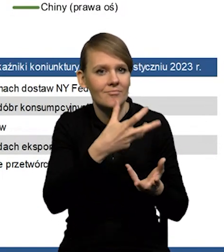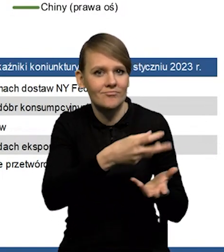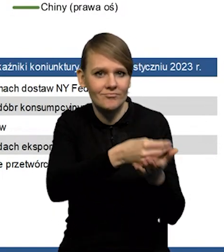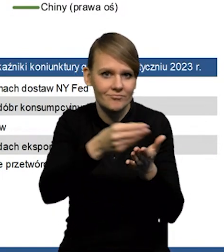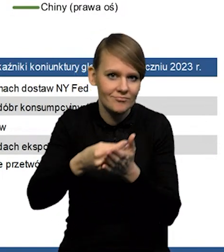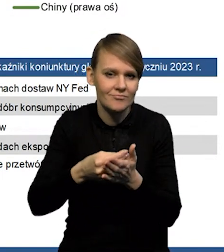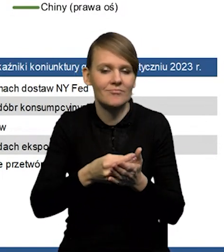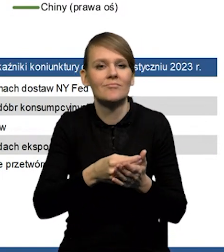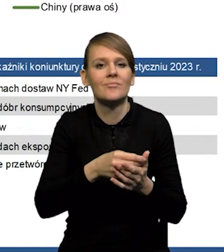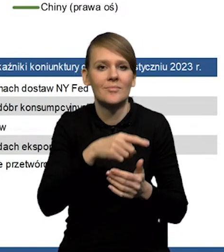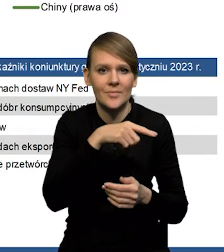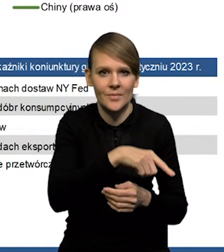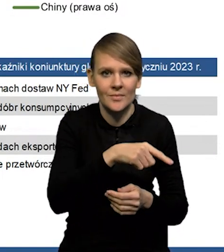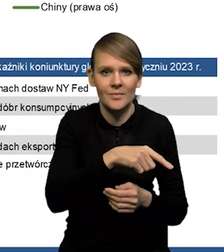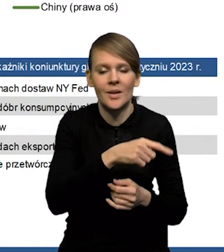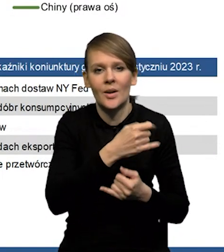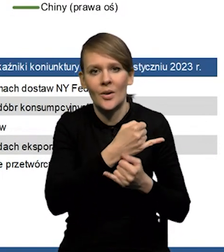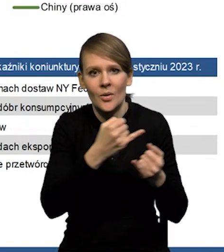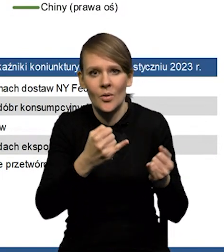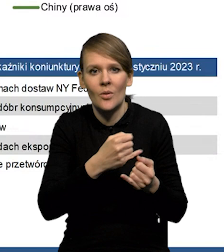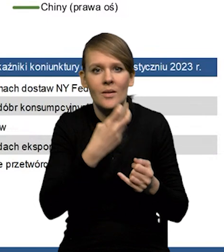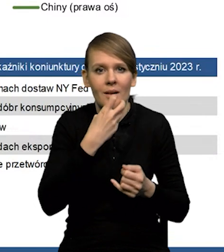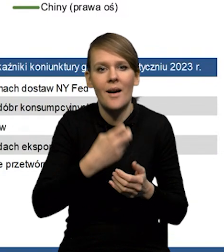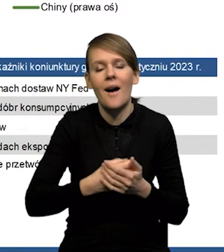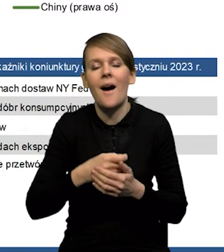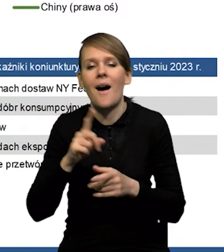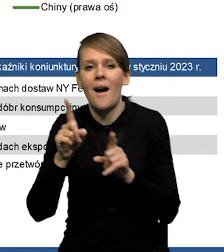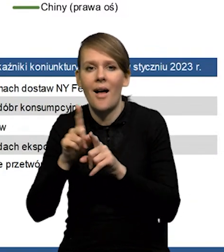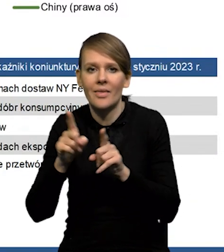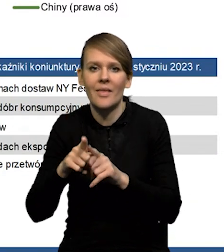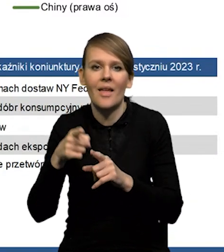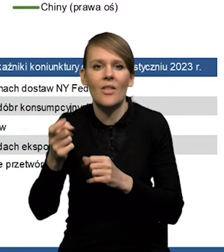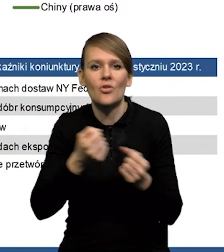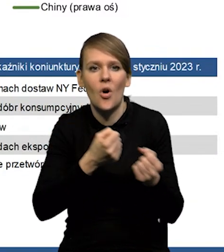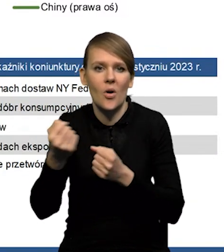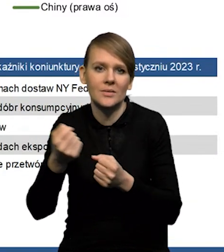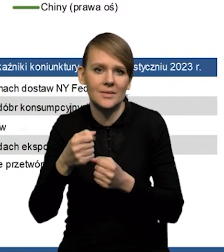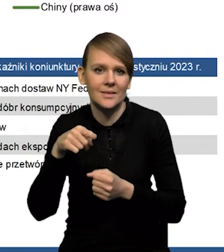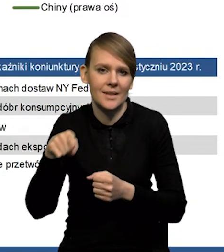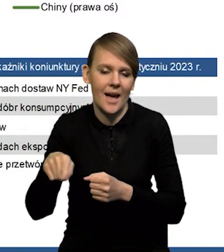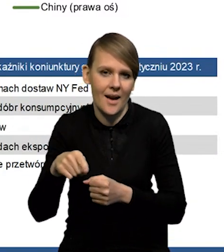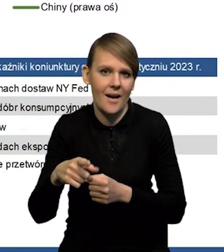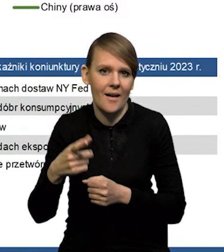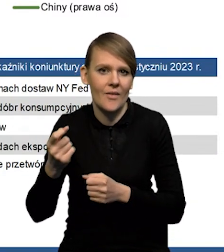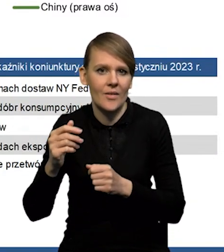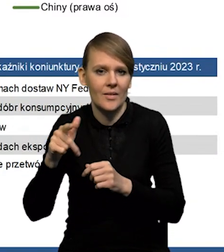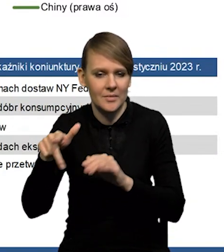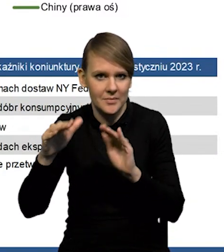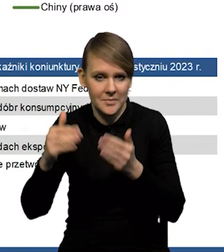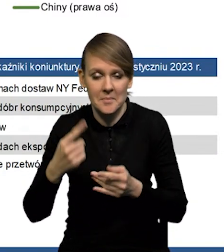Z drugiej strony odejście od polityki Zero Covid powoduje mniejsze napięcia w sieciach dostaw. Nam się wydaje, że te efekty w dużym stopniu